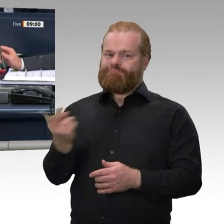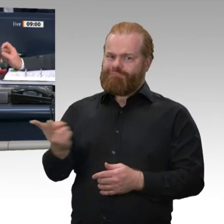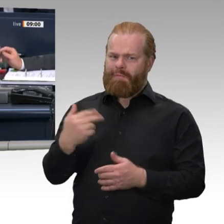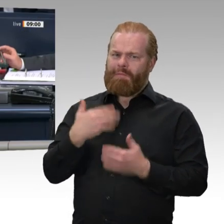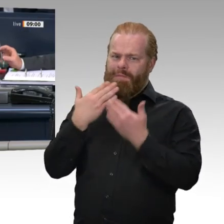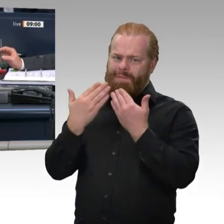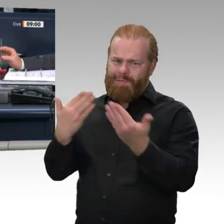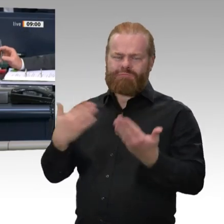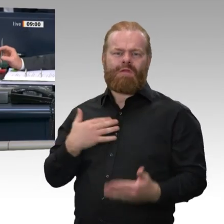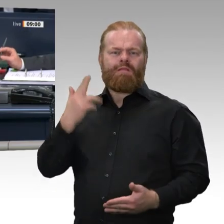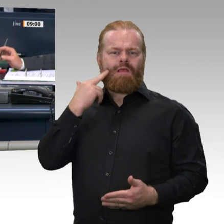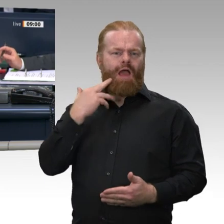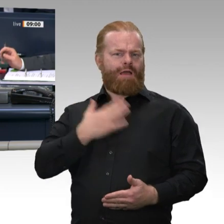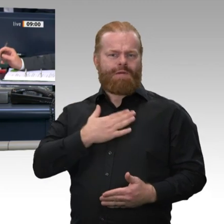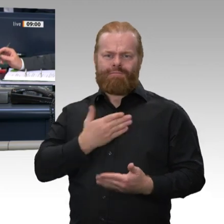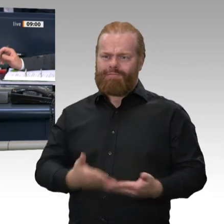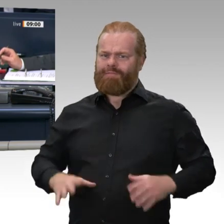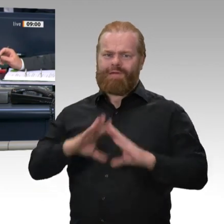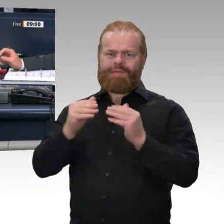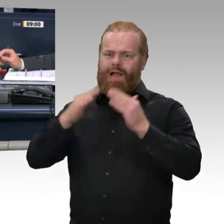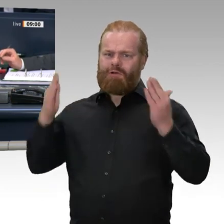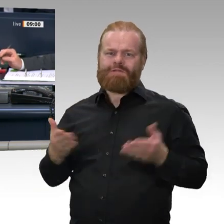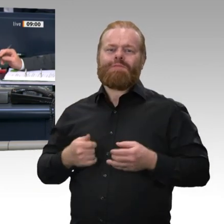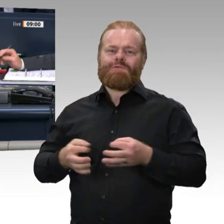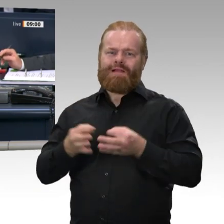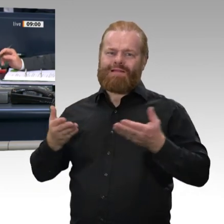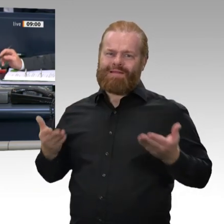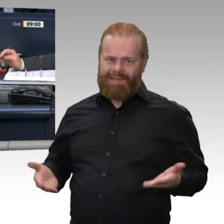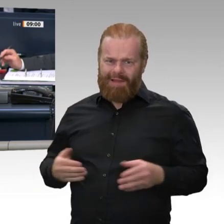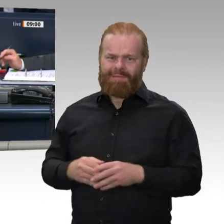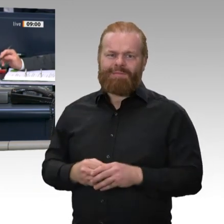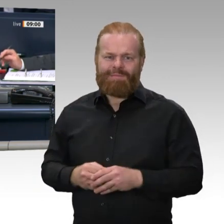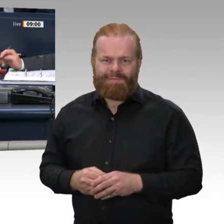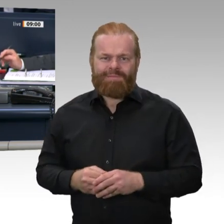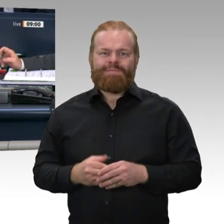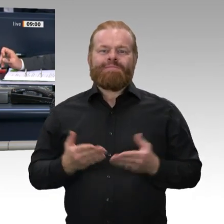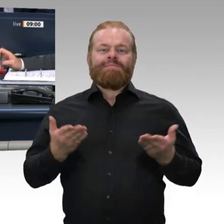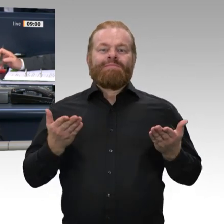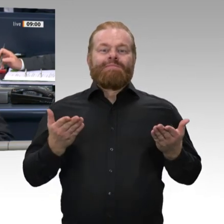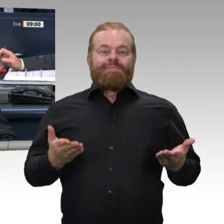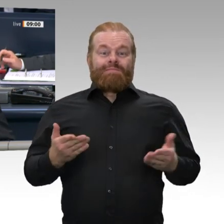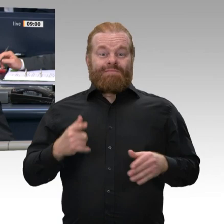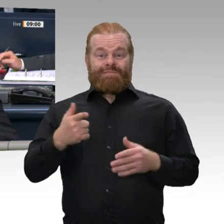Dem Kollegen Michael Gerdes gratuliere ich nachträglich zu seinem 60. Geburtstag. Alle guten Wünsche im Namen des ganzen Hauses.